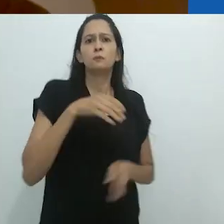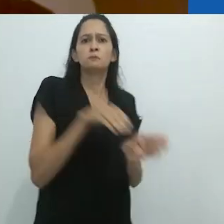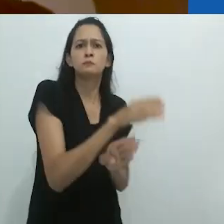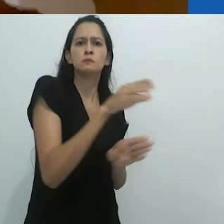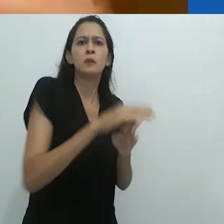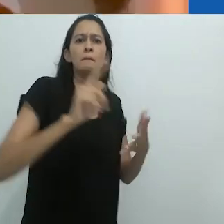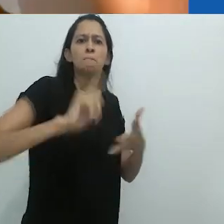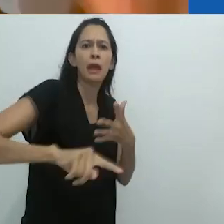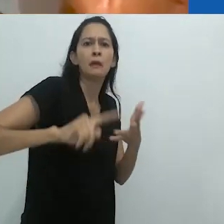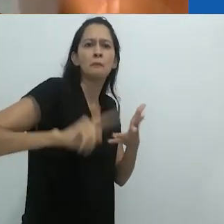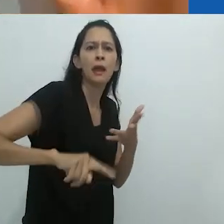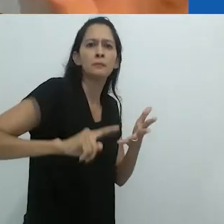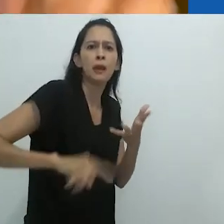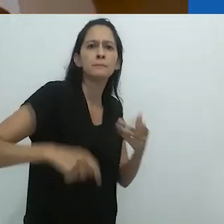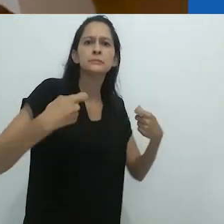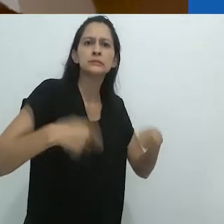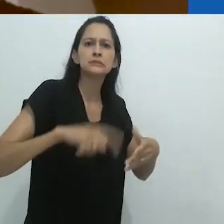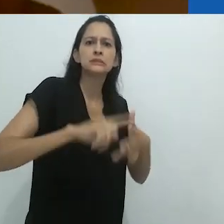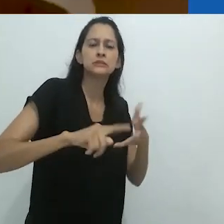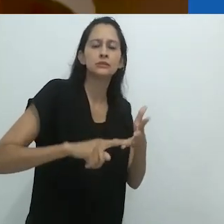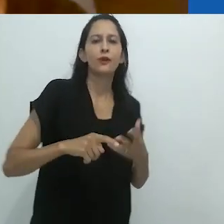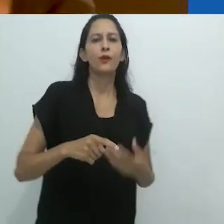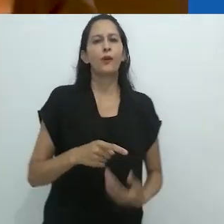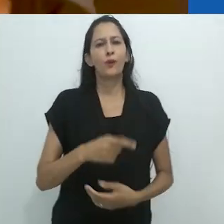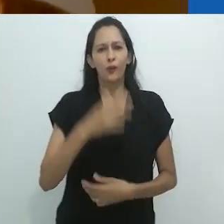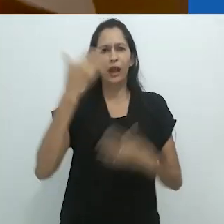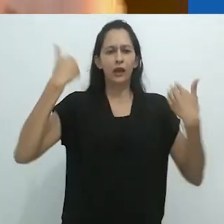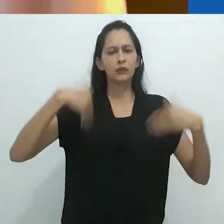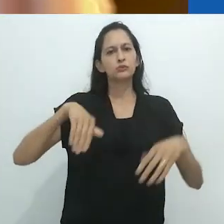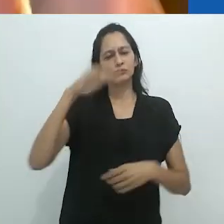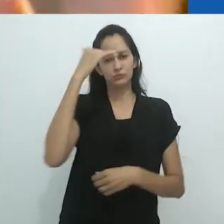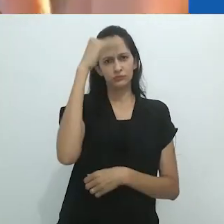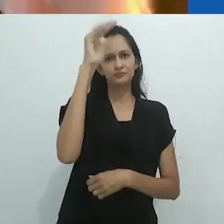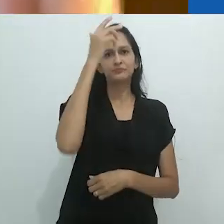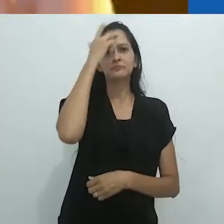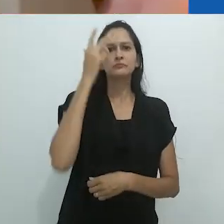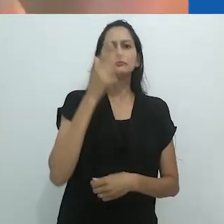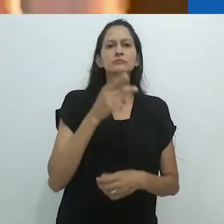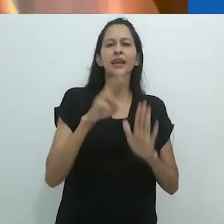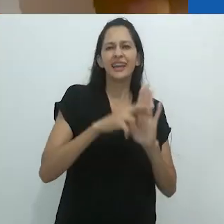O corpo ocidental é muito ereto,